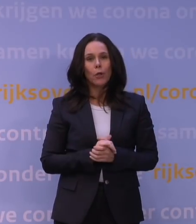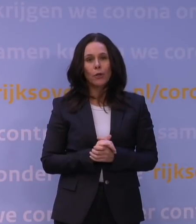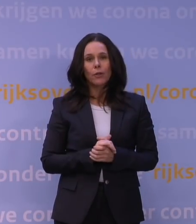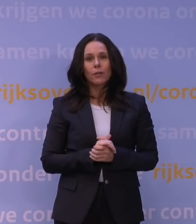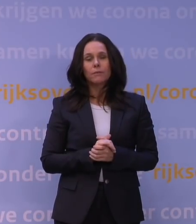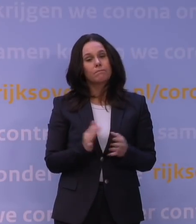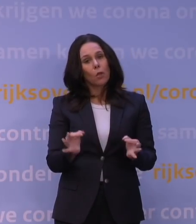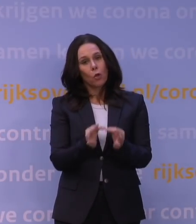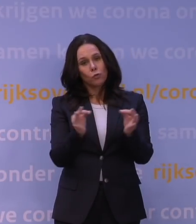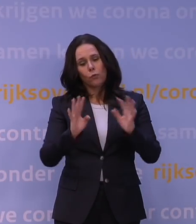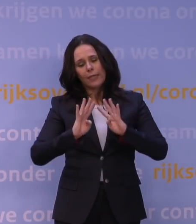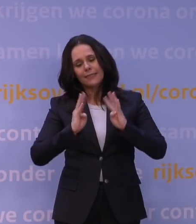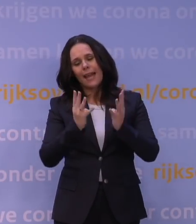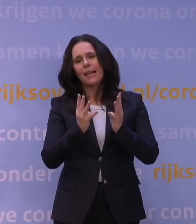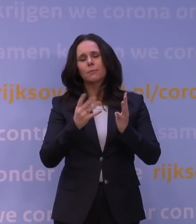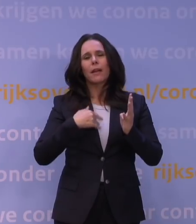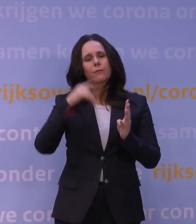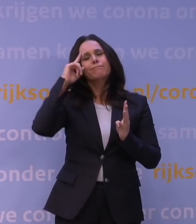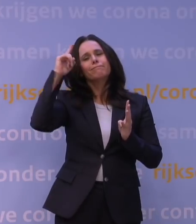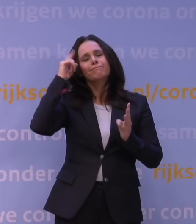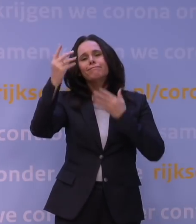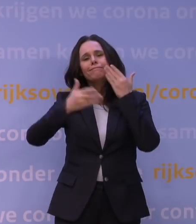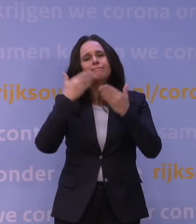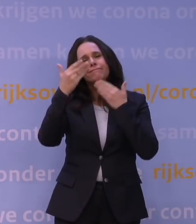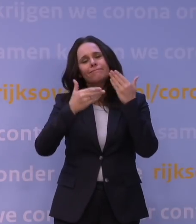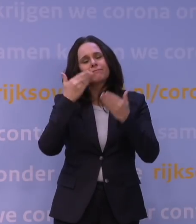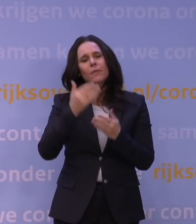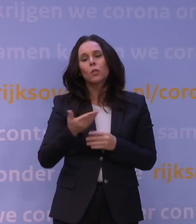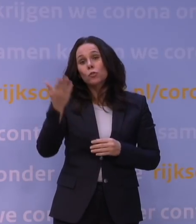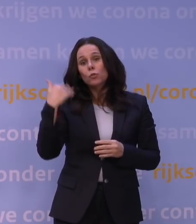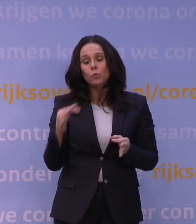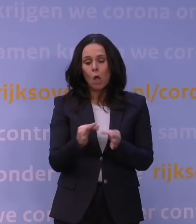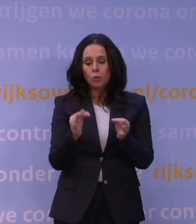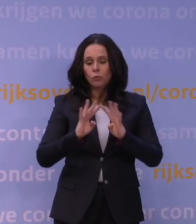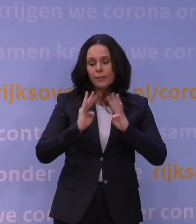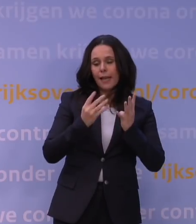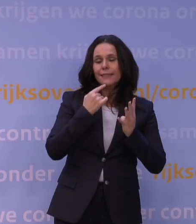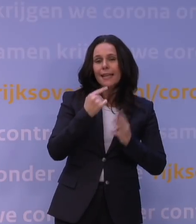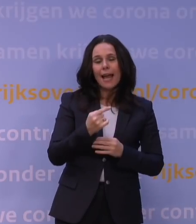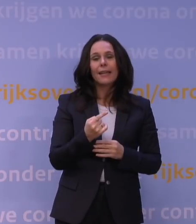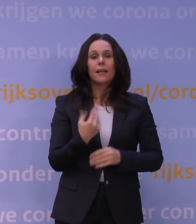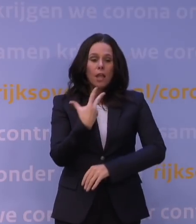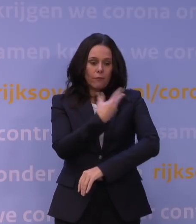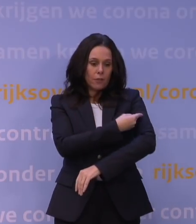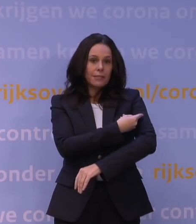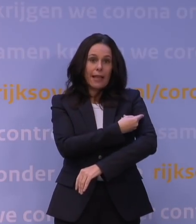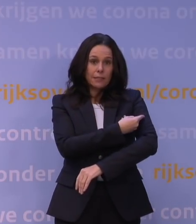maar ik geef even hun gedachtegang weer ook, gezegd: De effectiviteit van de vaccins tegen ziekenhuisopnames